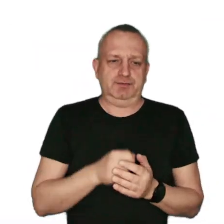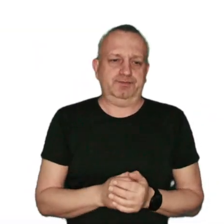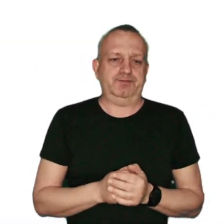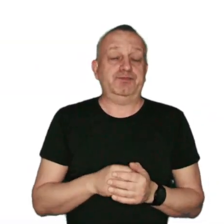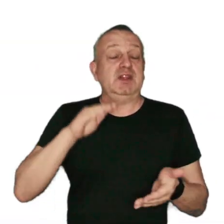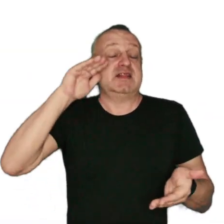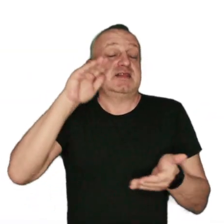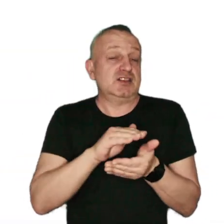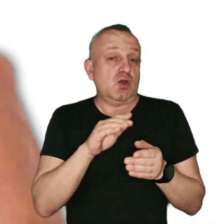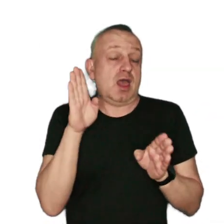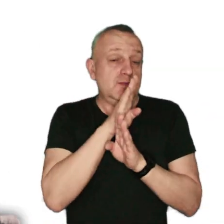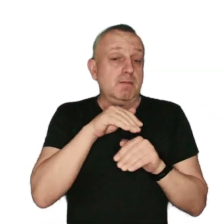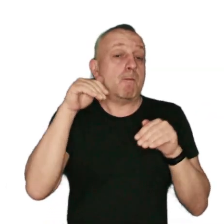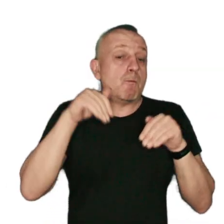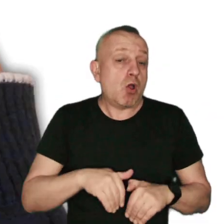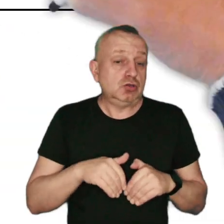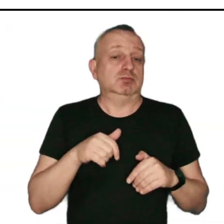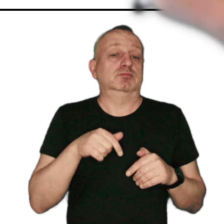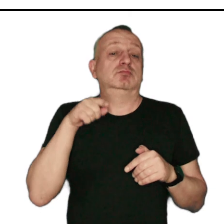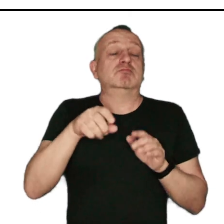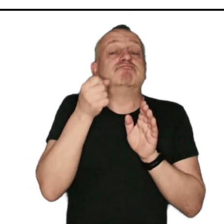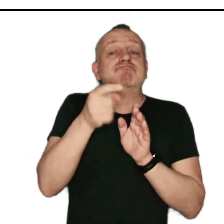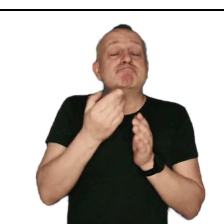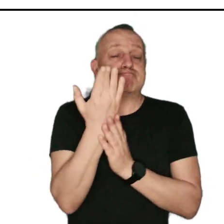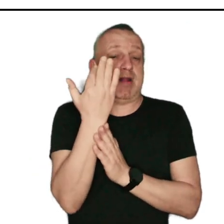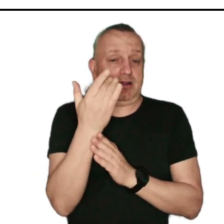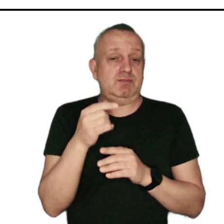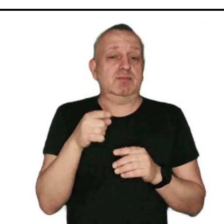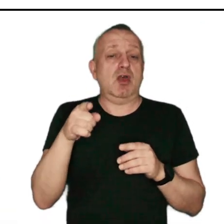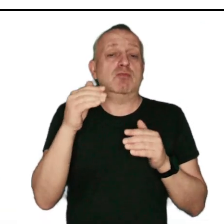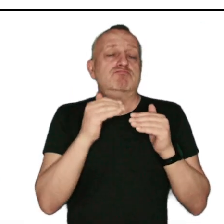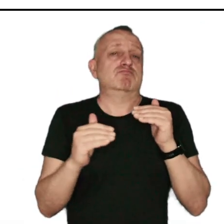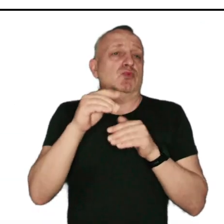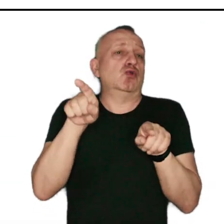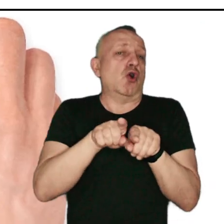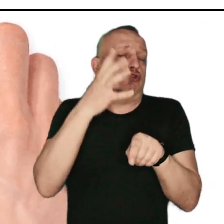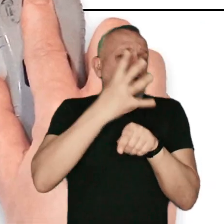Z niską emisją mamy do czynienia, gdy emitory spalin znajdują się na pułapie do 40 metrów.